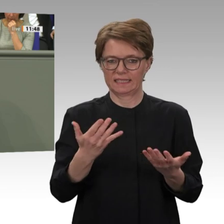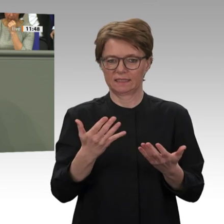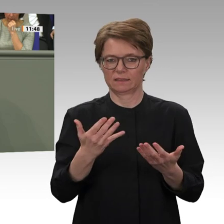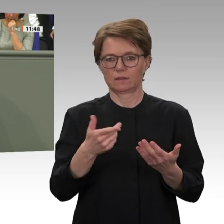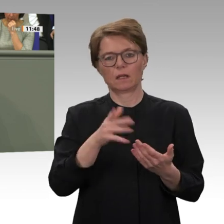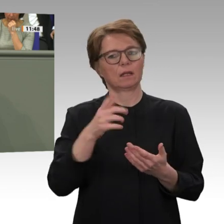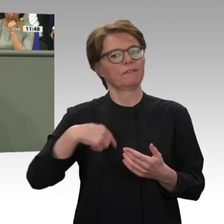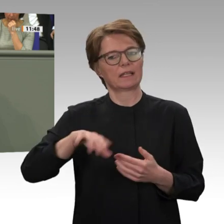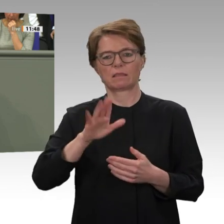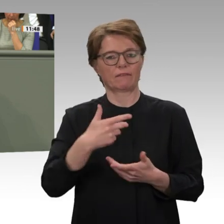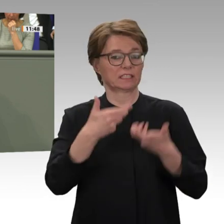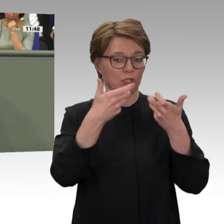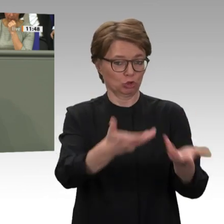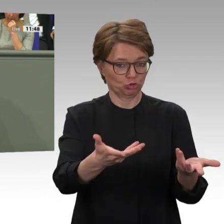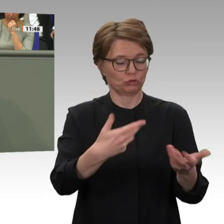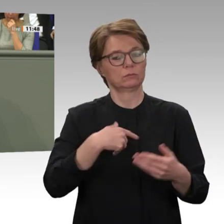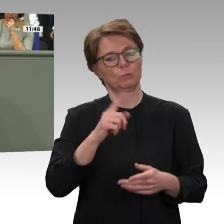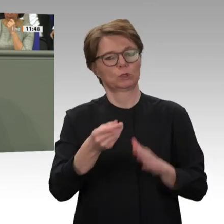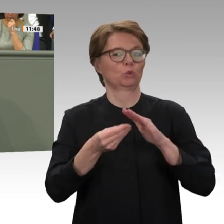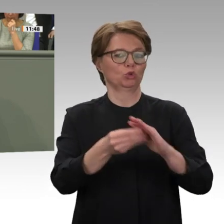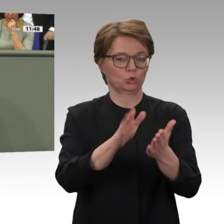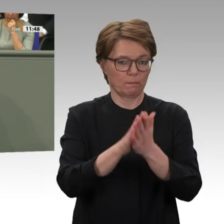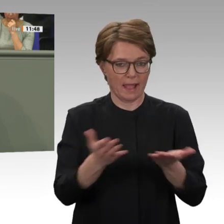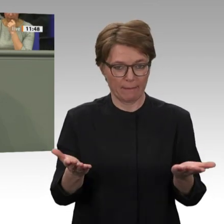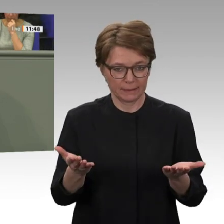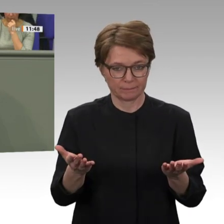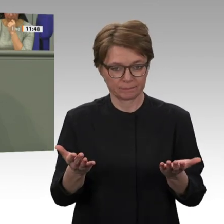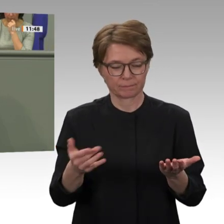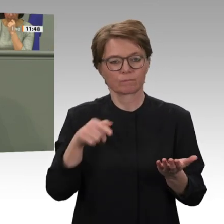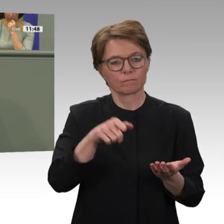Sicherheitsrats und als Co-Federführer des UNAMID-Dossiers kommt Deutschland dabei